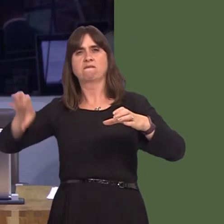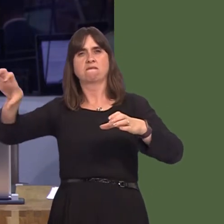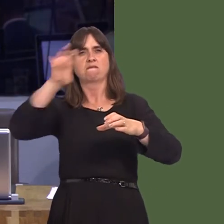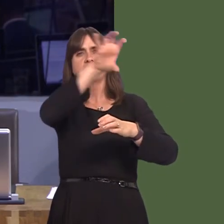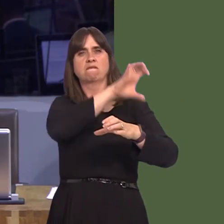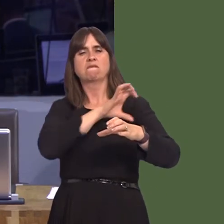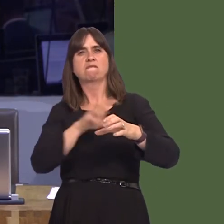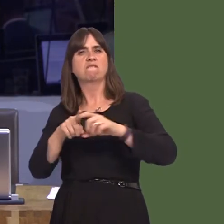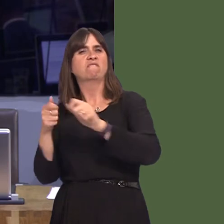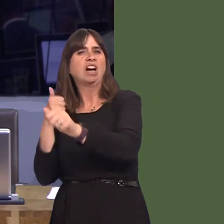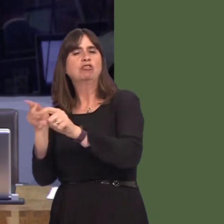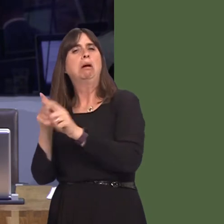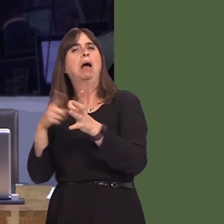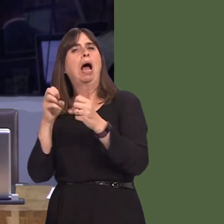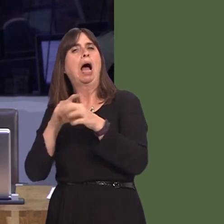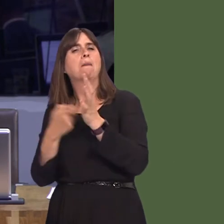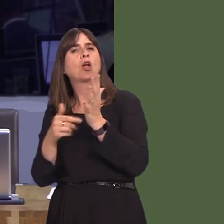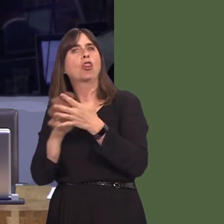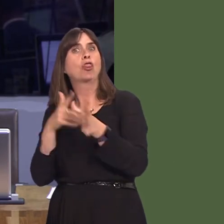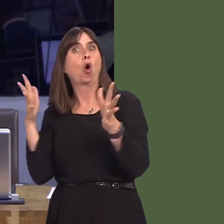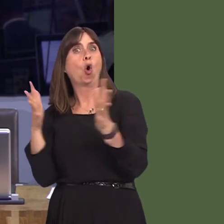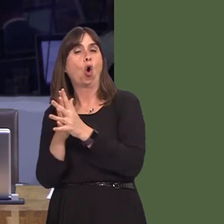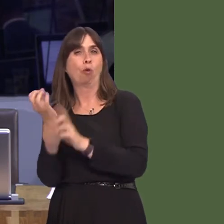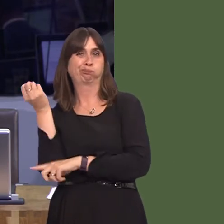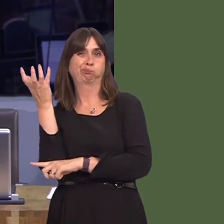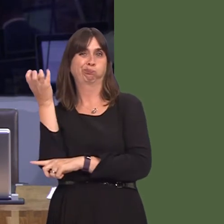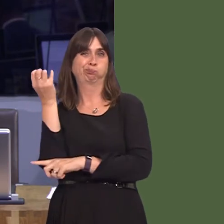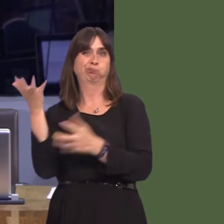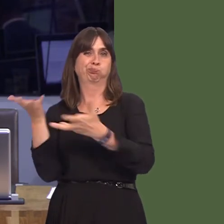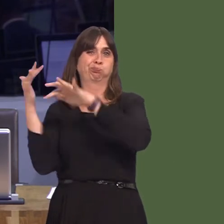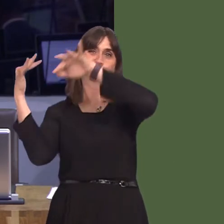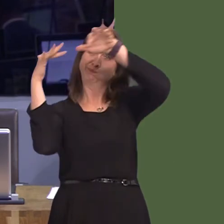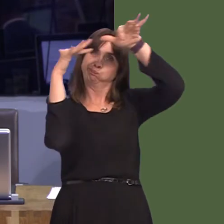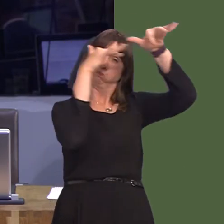taken to court on more than one occasion. It's really important, I think, as we develop